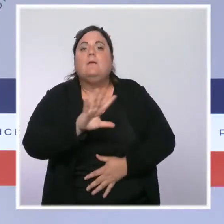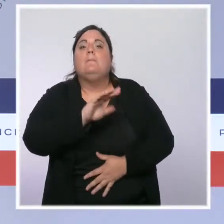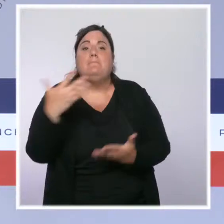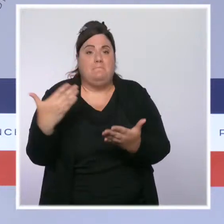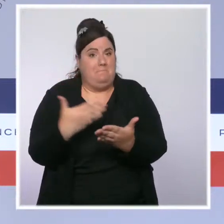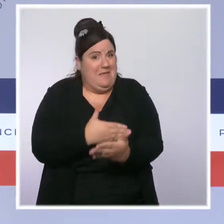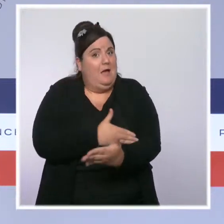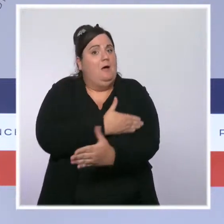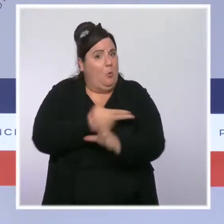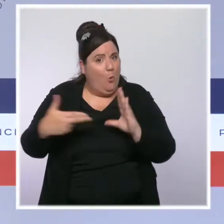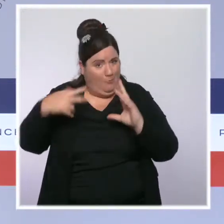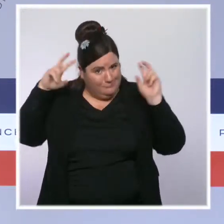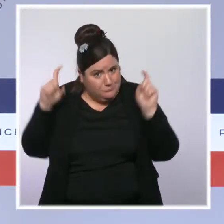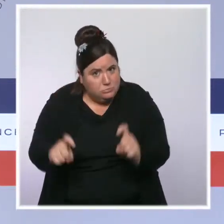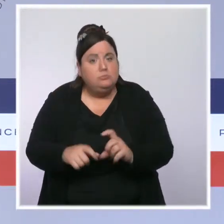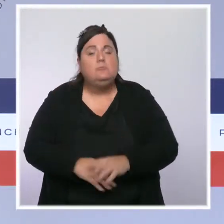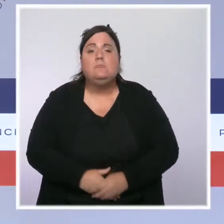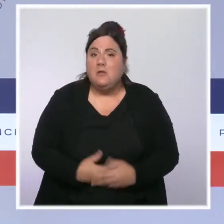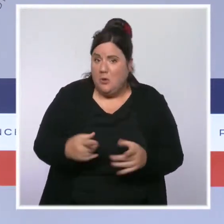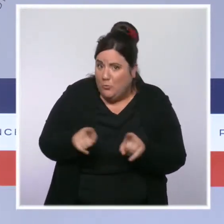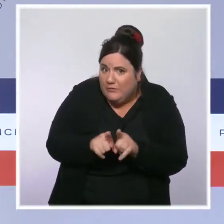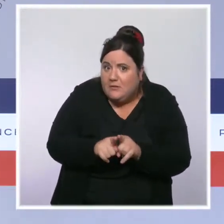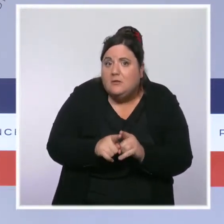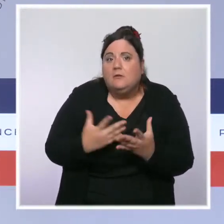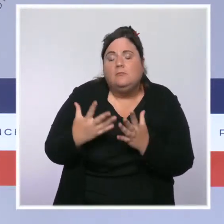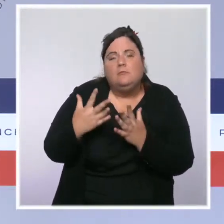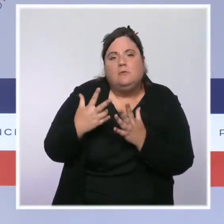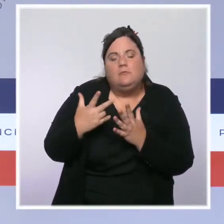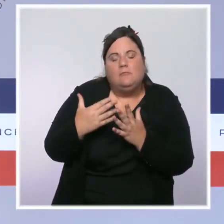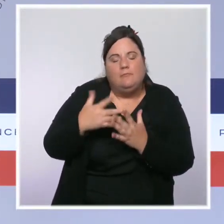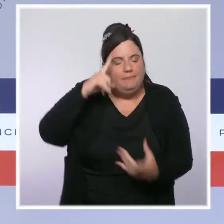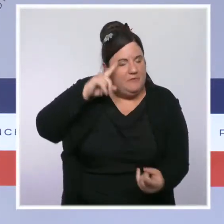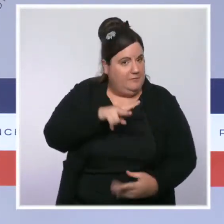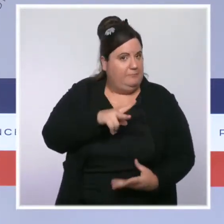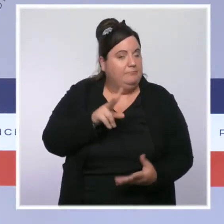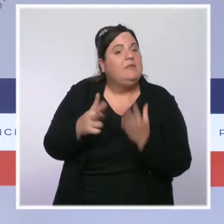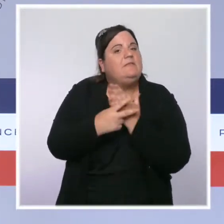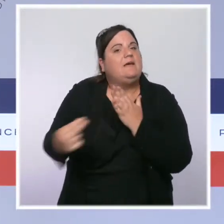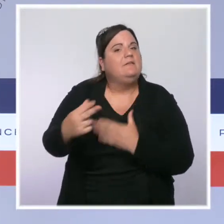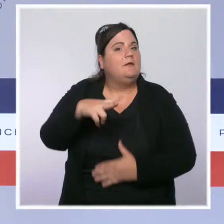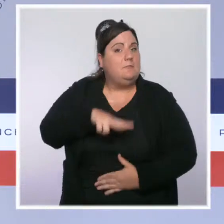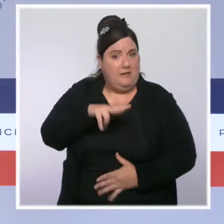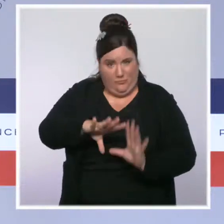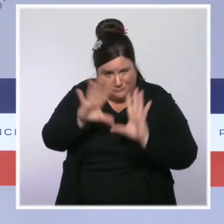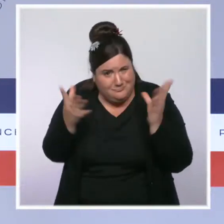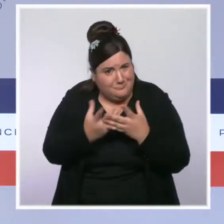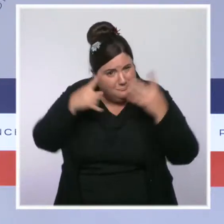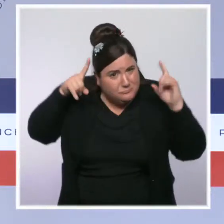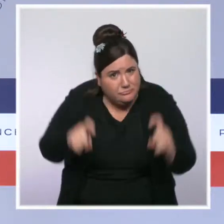des Français, c'est 360 euros de gain en moyenne. Toute cette action, elle vise à augmenter le pouvoir d'achat de ceux qui travaillent et, encore une fois,